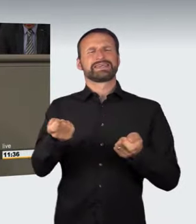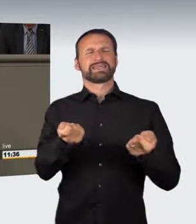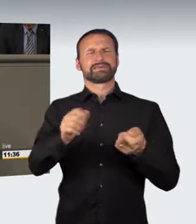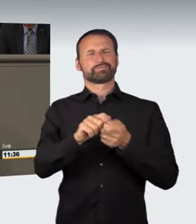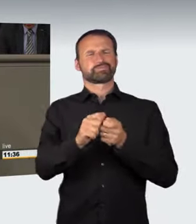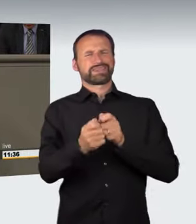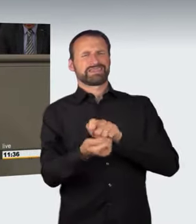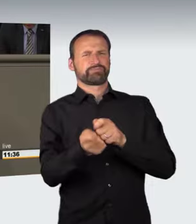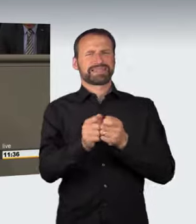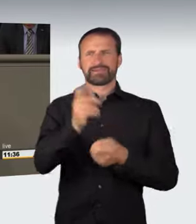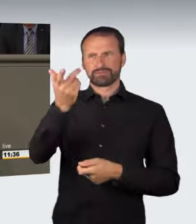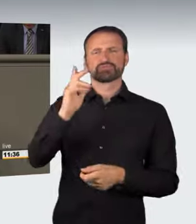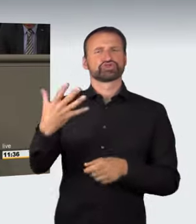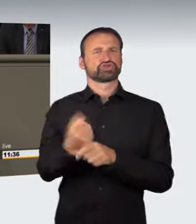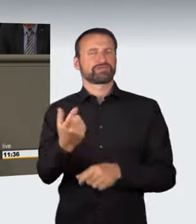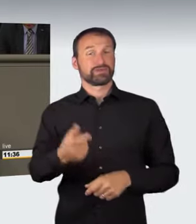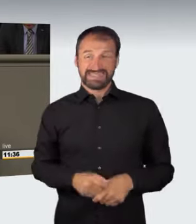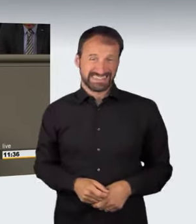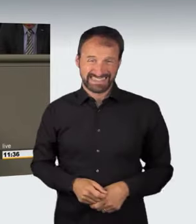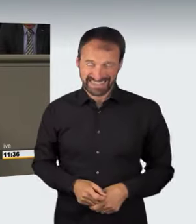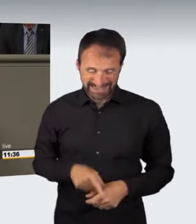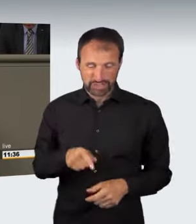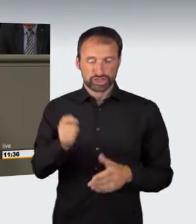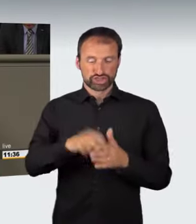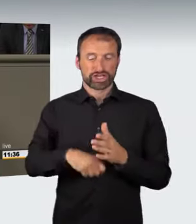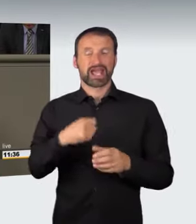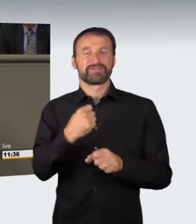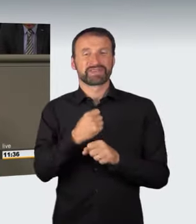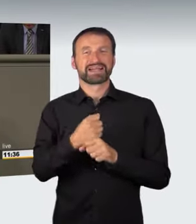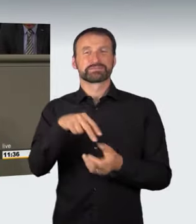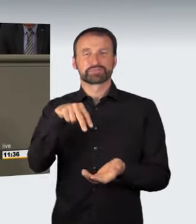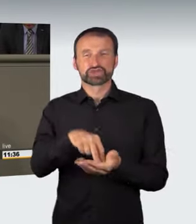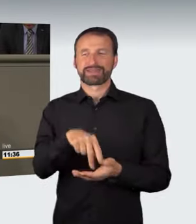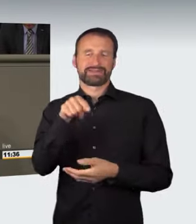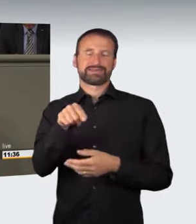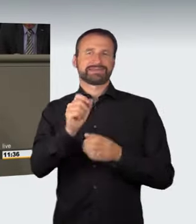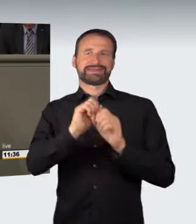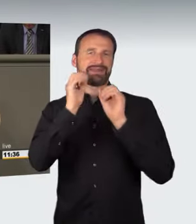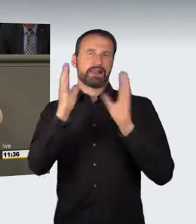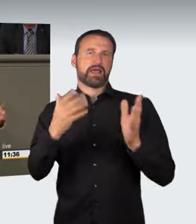Die Bestimmtheit der Tathandlung, Frau Lühmann hat schon darauf hingewiesen, ist hier ein bisschen problematisch; das geht nach meiner Überzeugung zu weit.